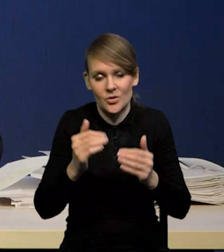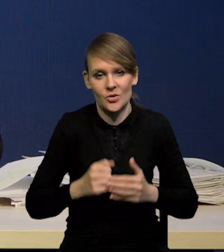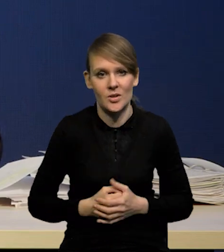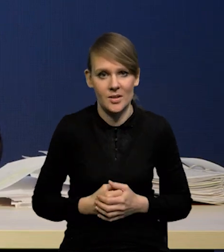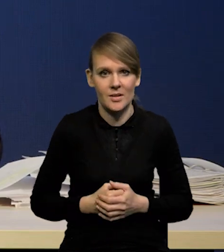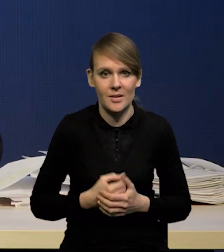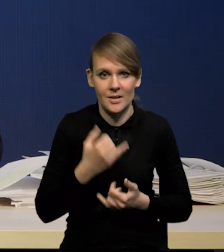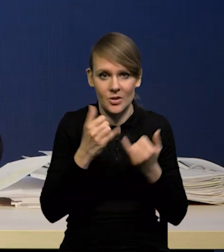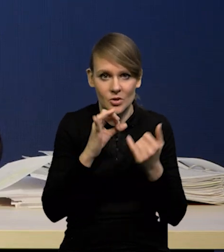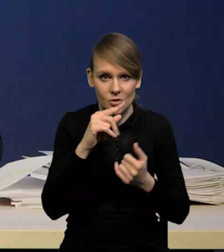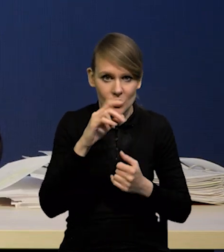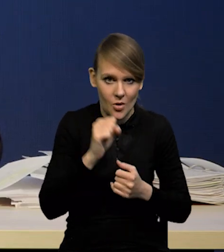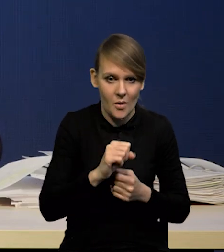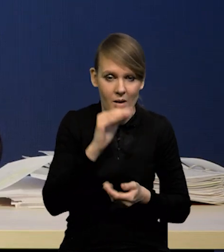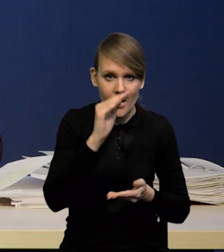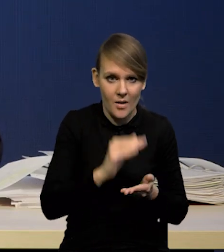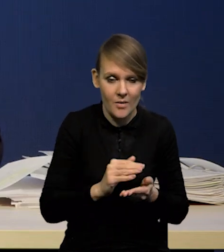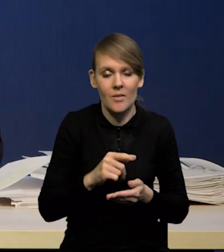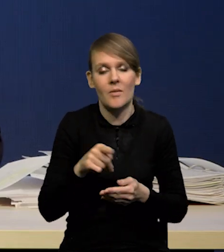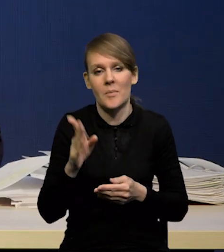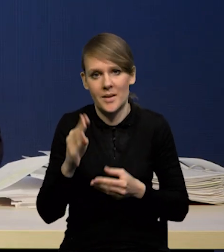to wyżej, jeżeli rynek zacznie oczekiwać,